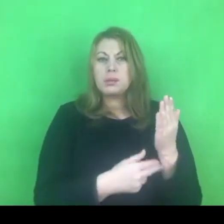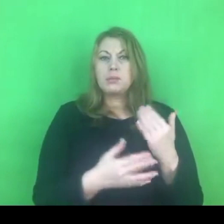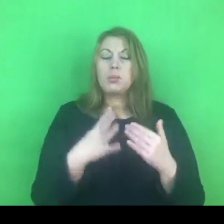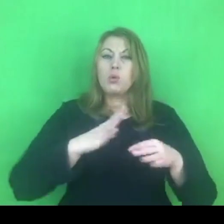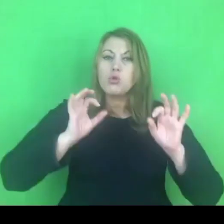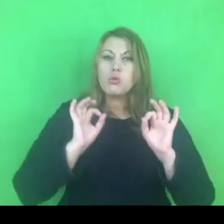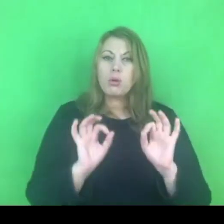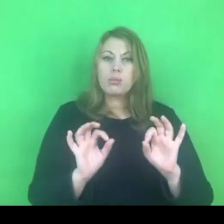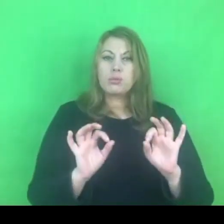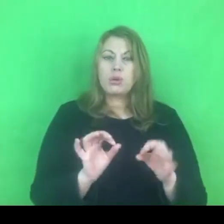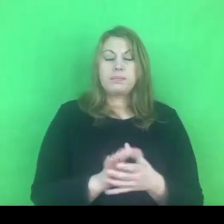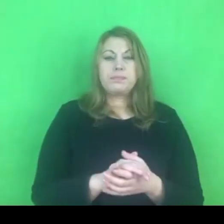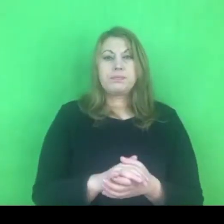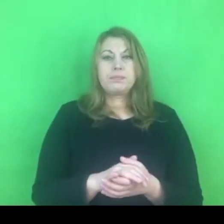Jak widzimy, niczego nie można być pewnym.